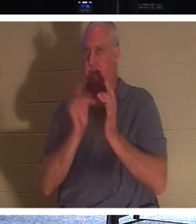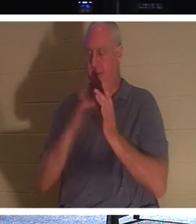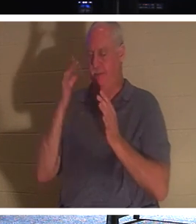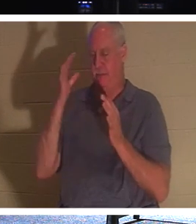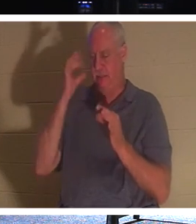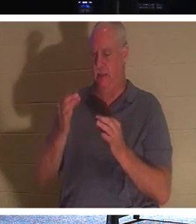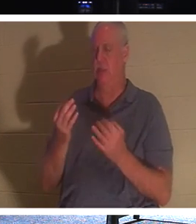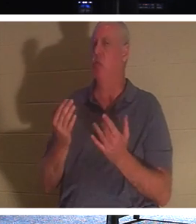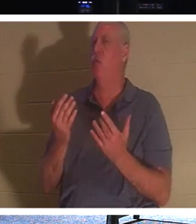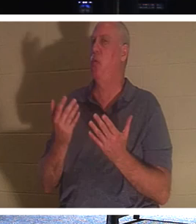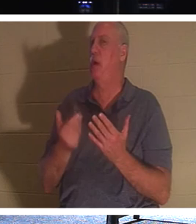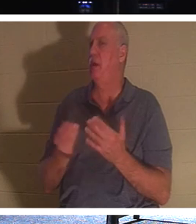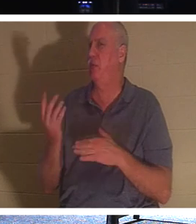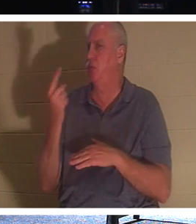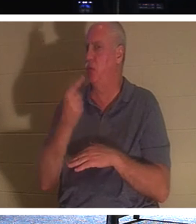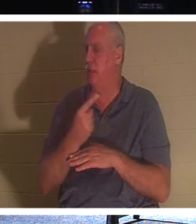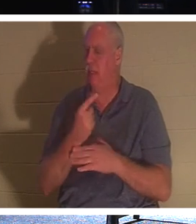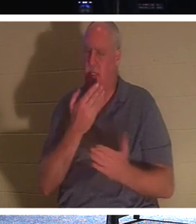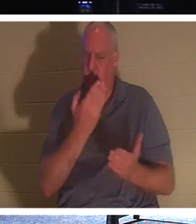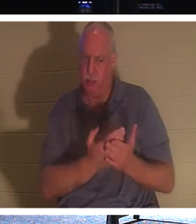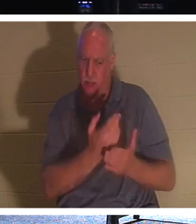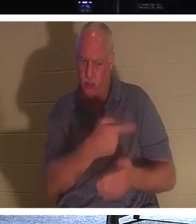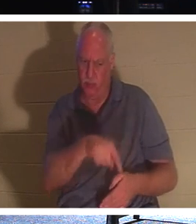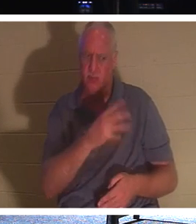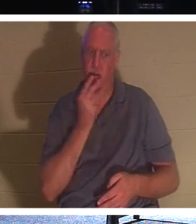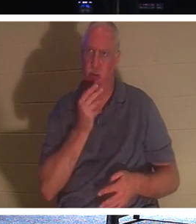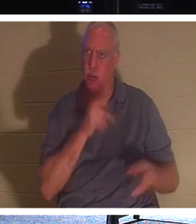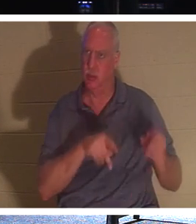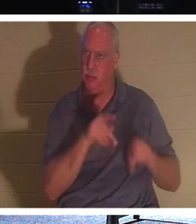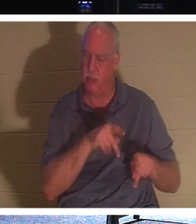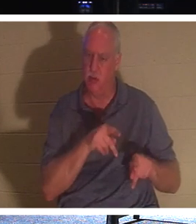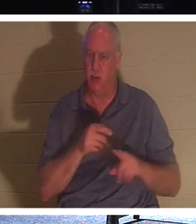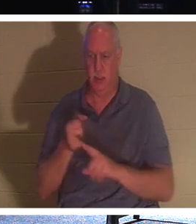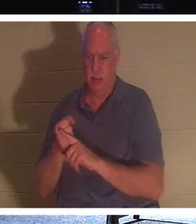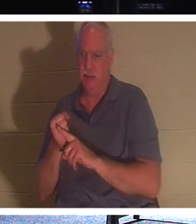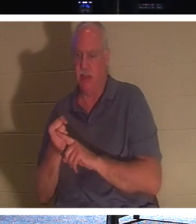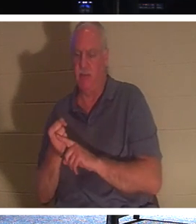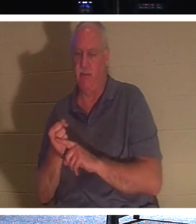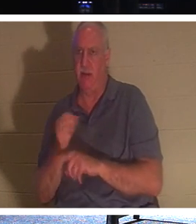は、ユダヤ人に自分が確かにメシアであり、復活であり 命で あることを証明するために